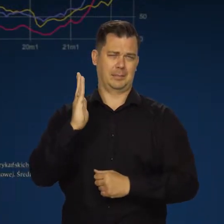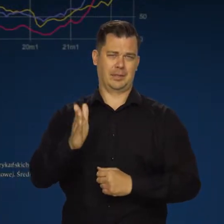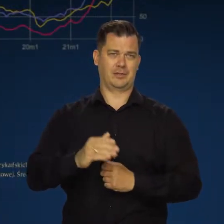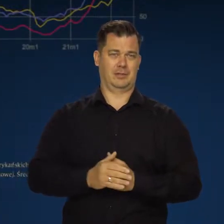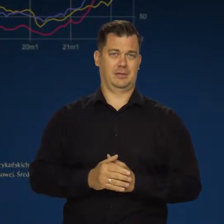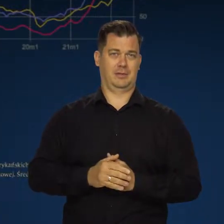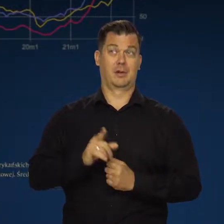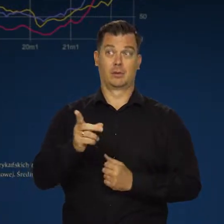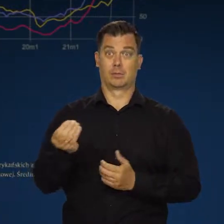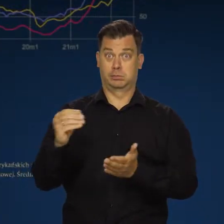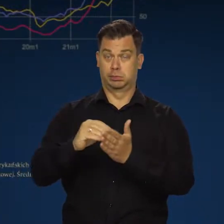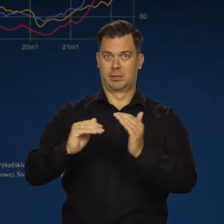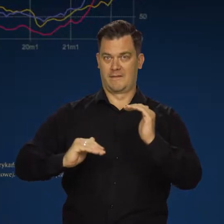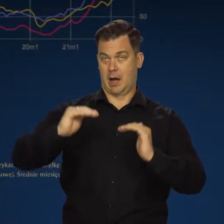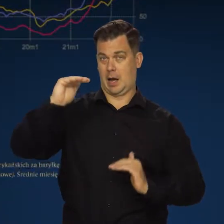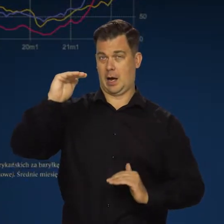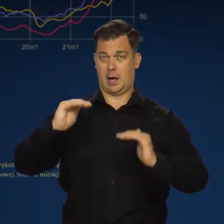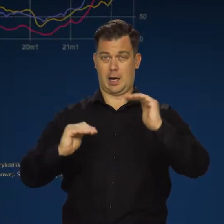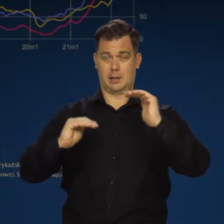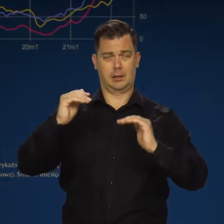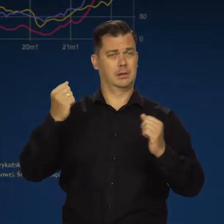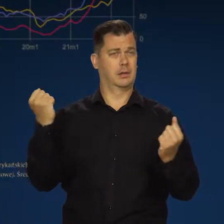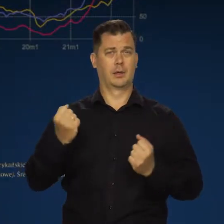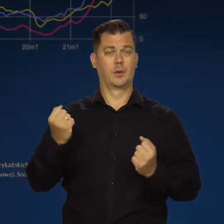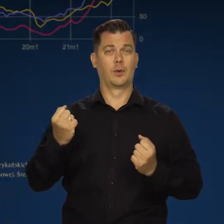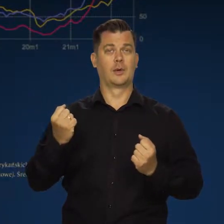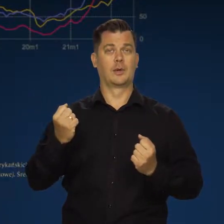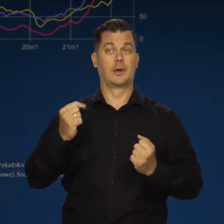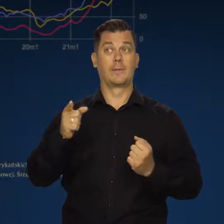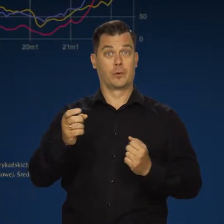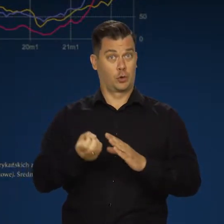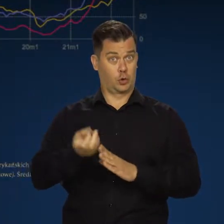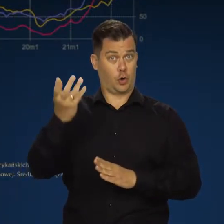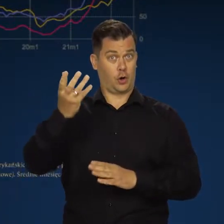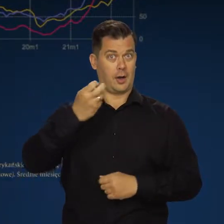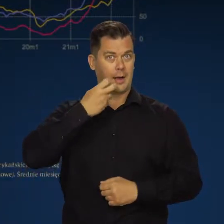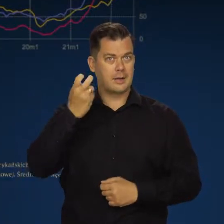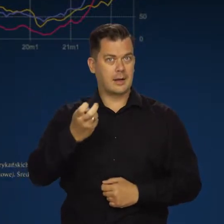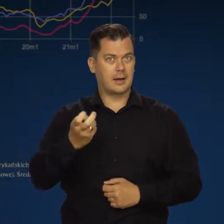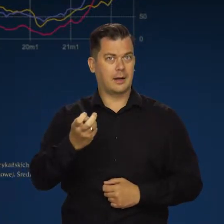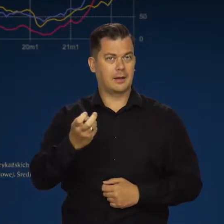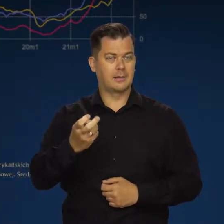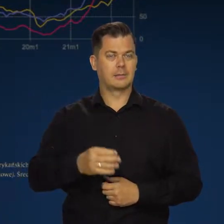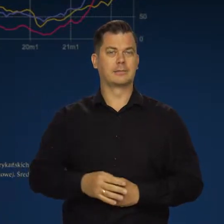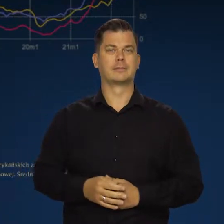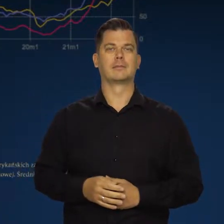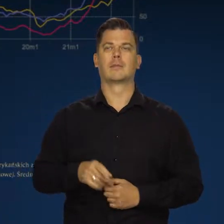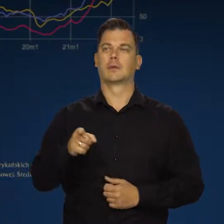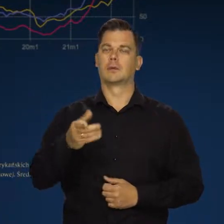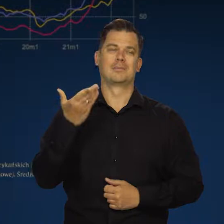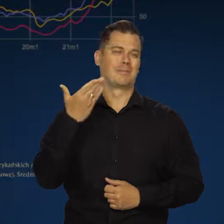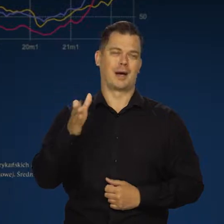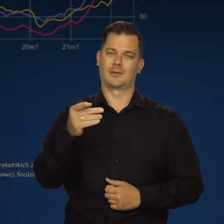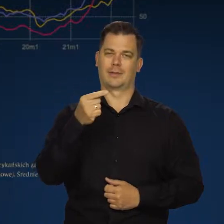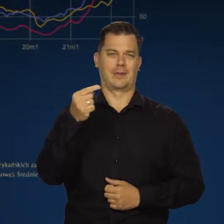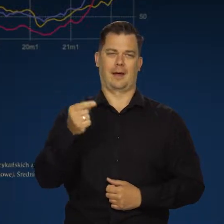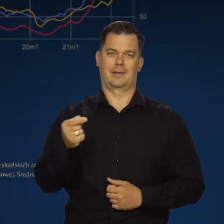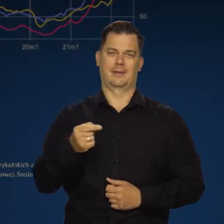One podlegają w dodatku silnym wahaniom. Wraz z droższą energią elektryczną. To bardzo negatywny czynnik,